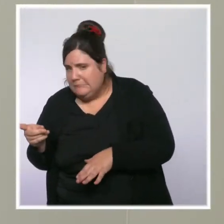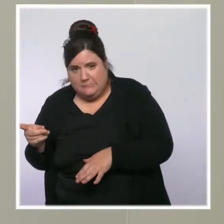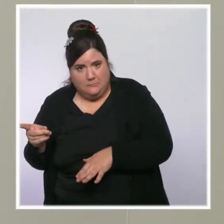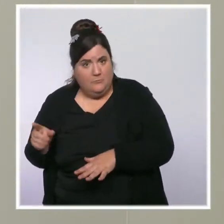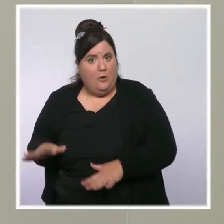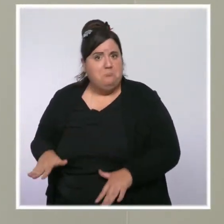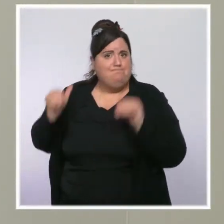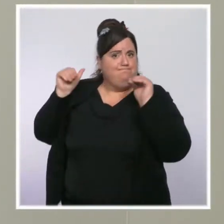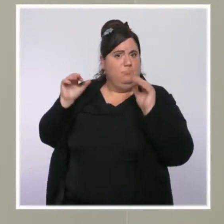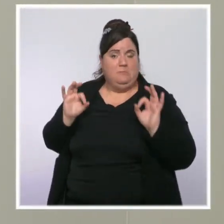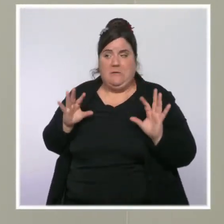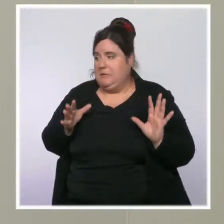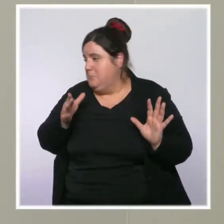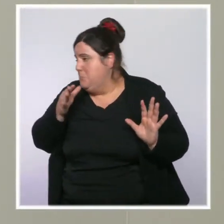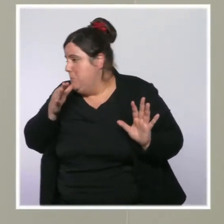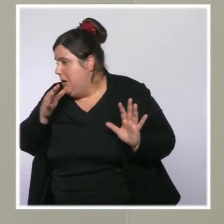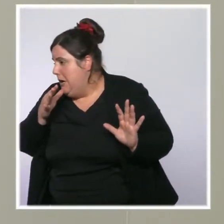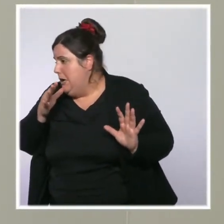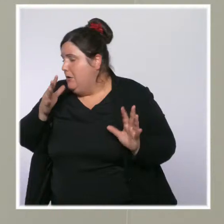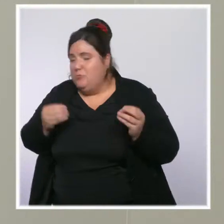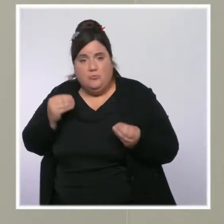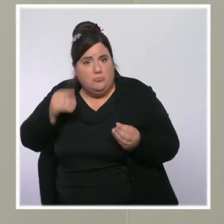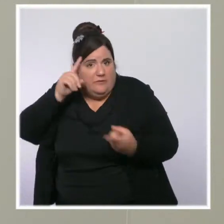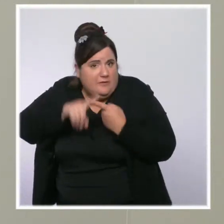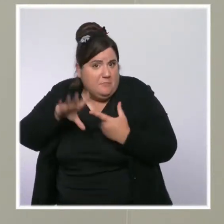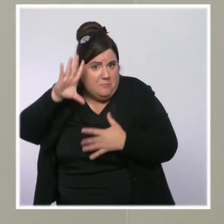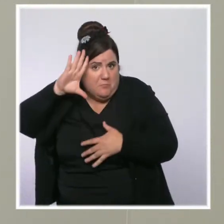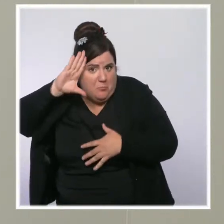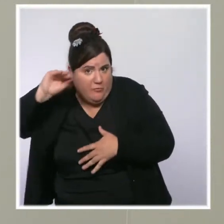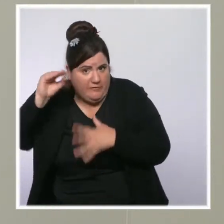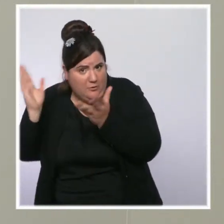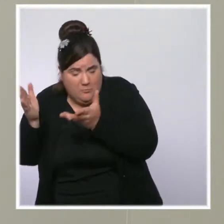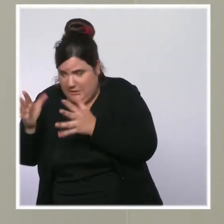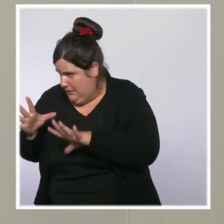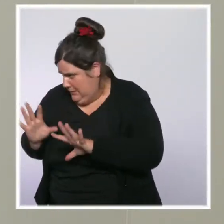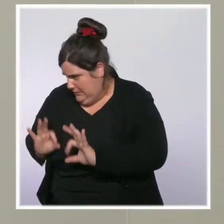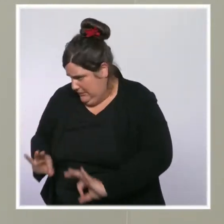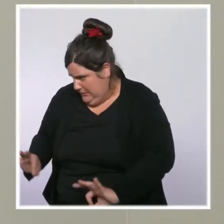question du recrutement de personnels hospitaliers outre mer